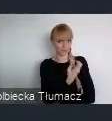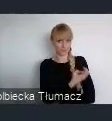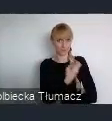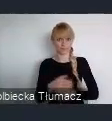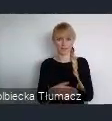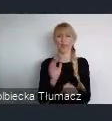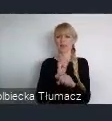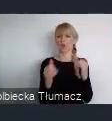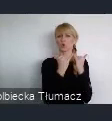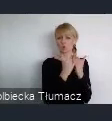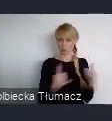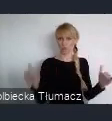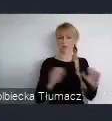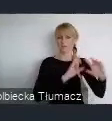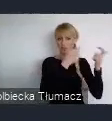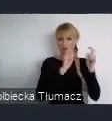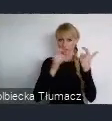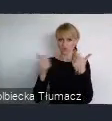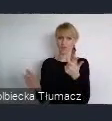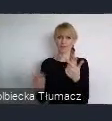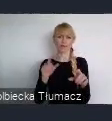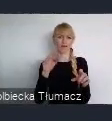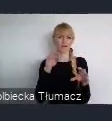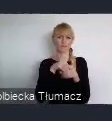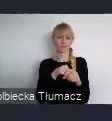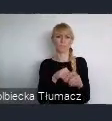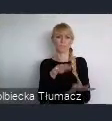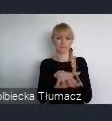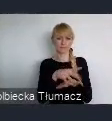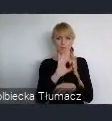w ramach systemu ONZ, tym, że nie wymaga ono od uczestników